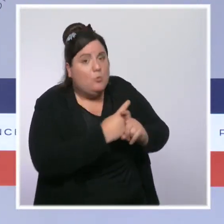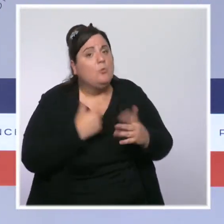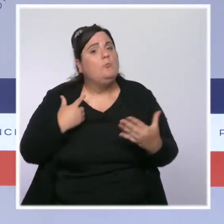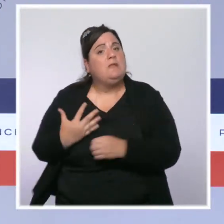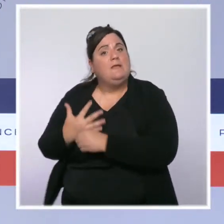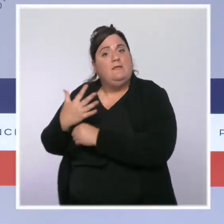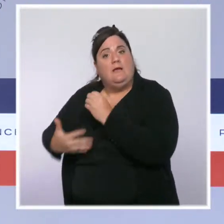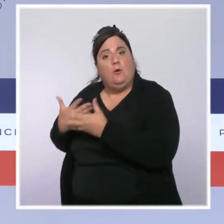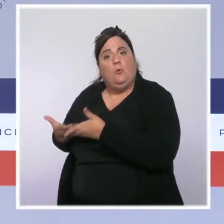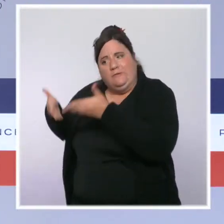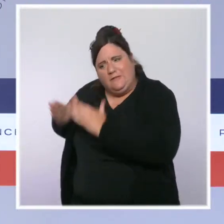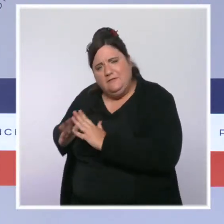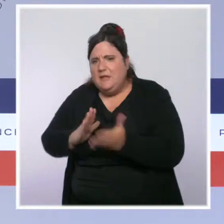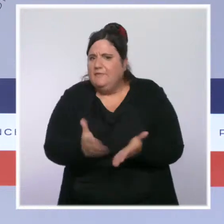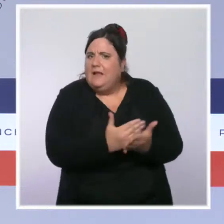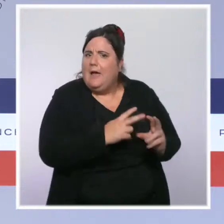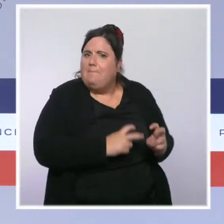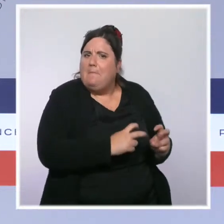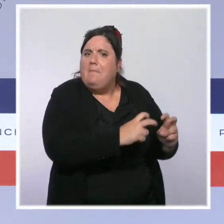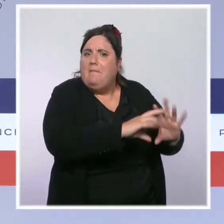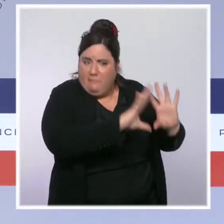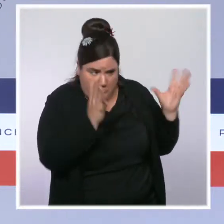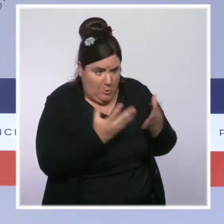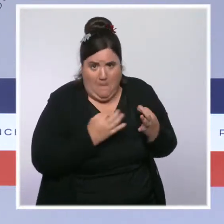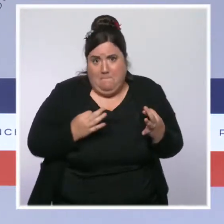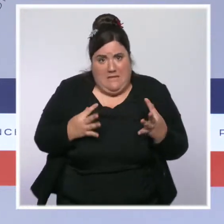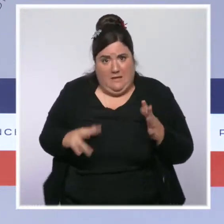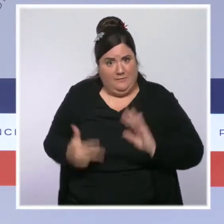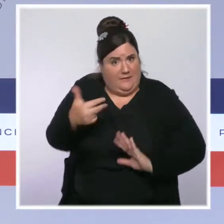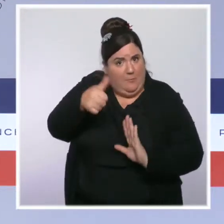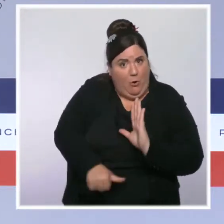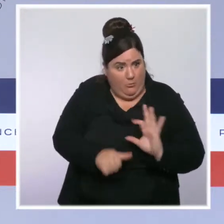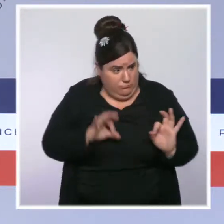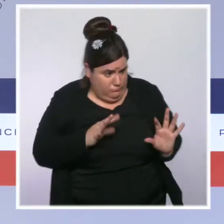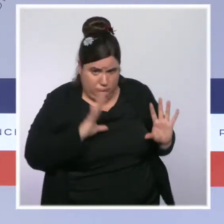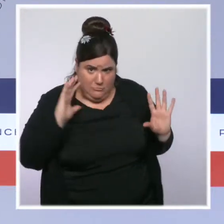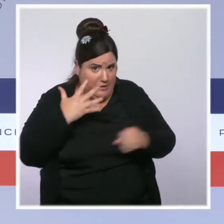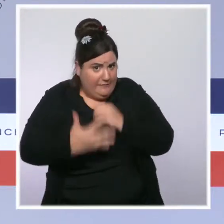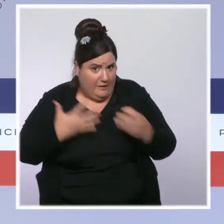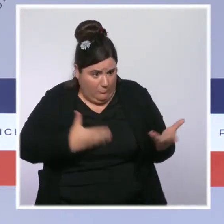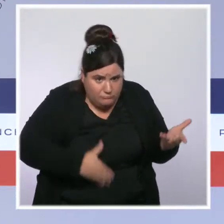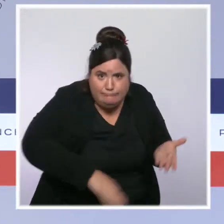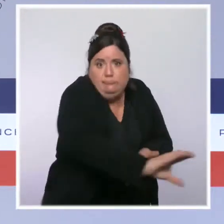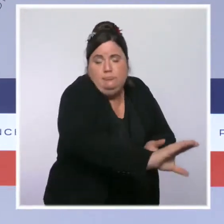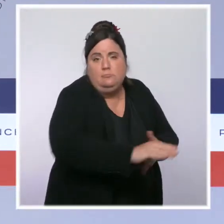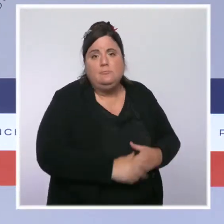Et puis il y a des Français qui sont en précarité, des Français modestes, et là, nous avons un outil que nous avons élargi, qui est le chèque énergie,